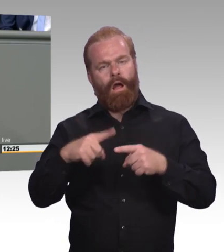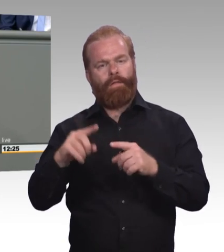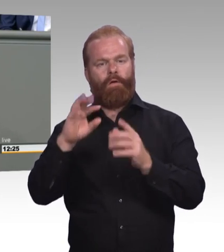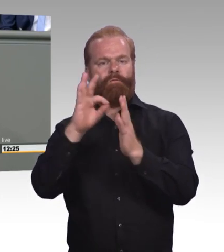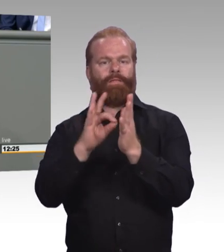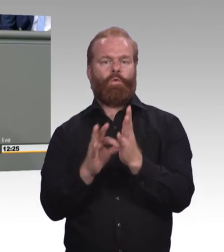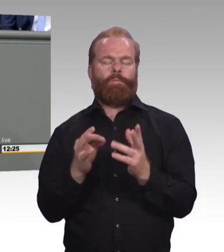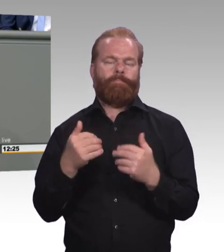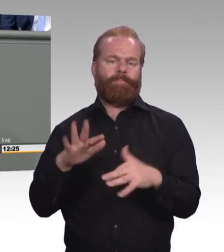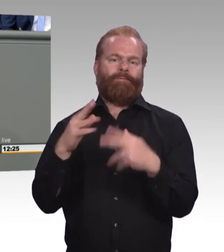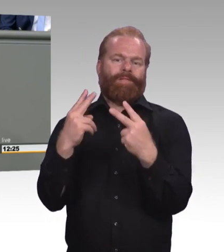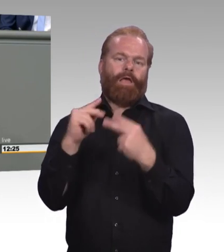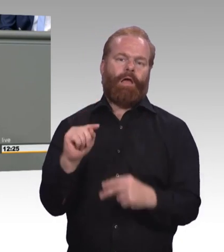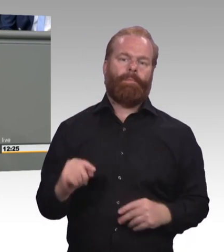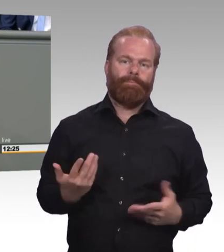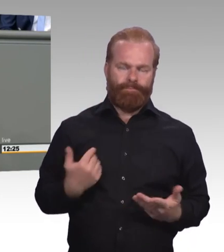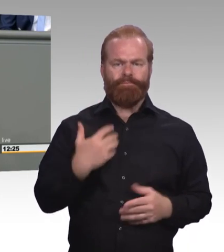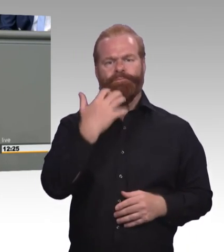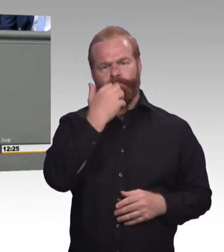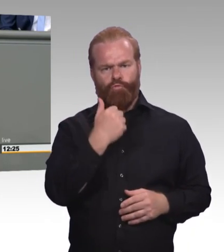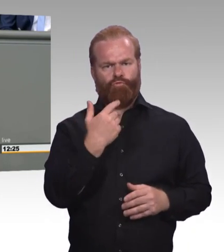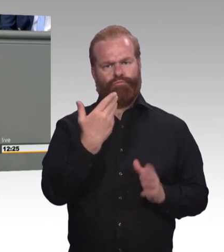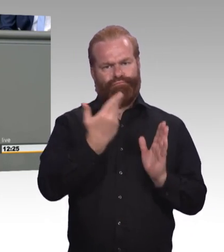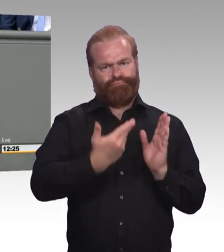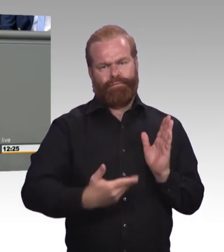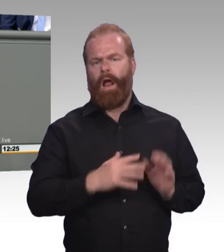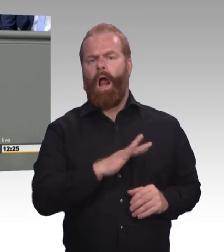zur Teilzeitausbildung grundsätzlich